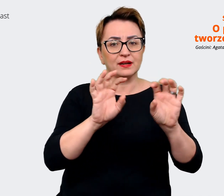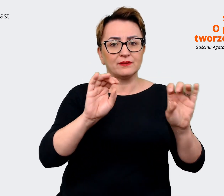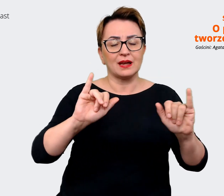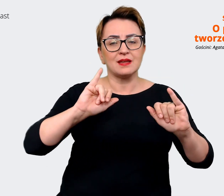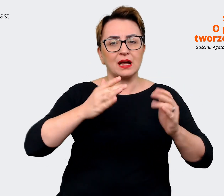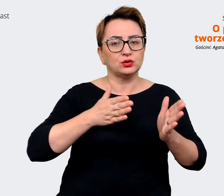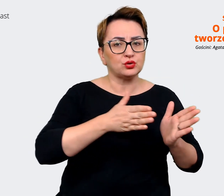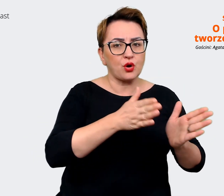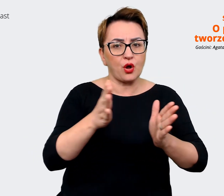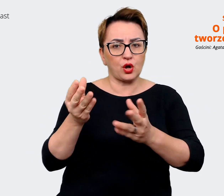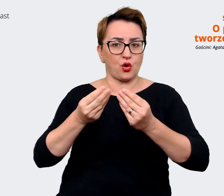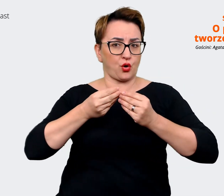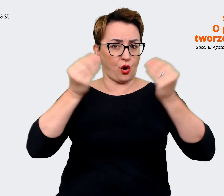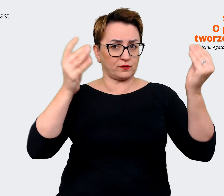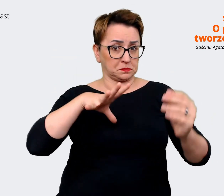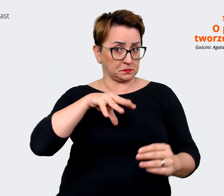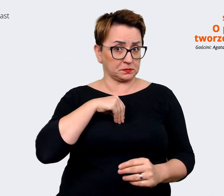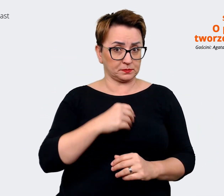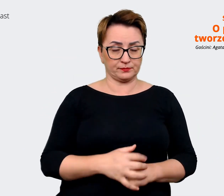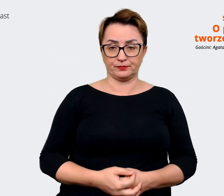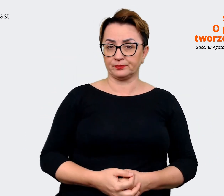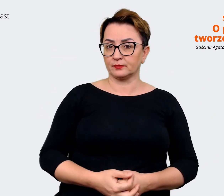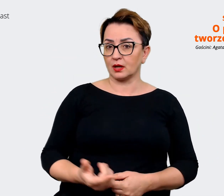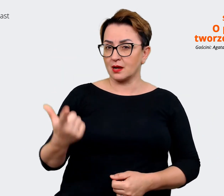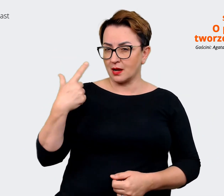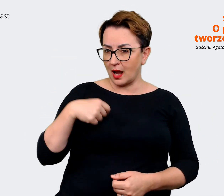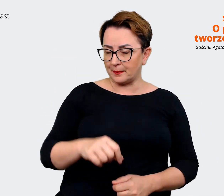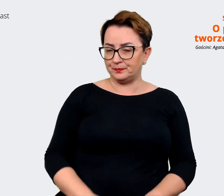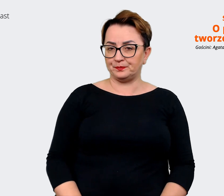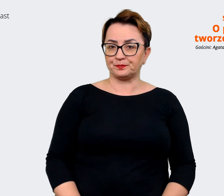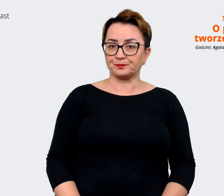Prowadzący: Jasne, dobra, może tak cofnijmy się trochę i powiedzmy sobie o tym,